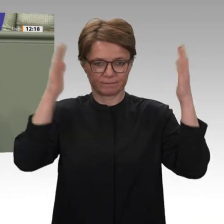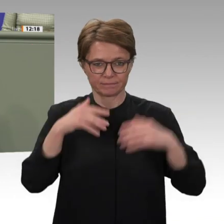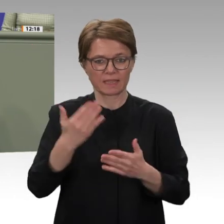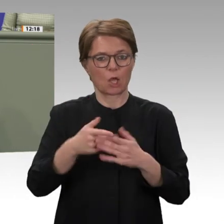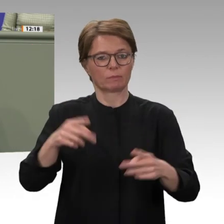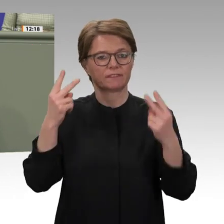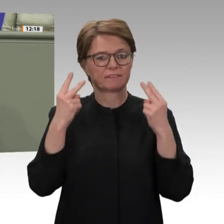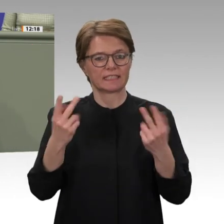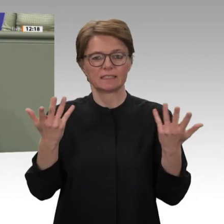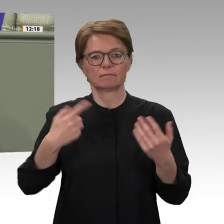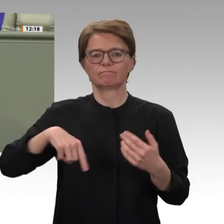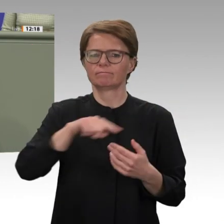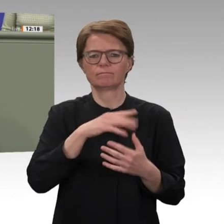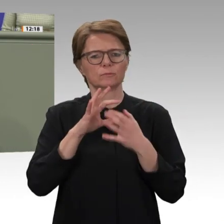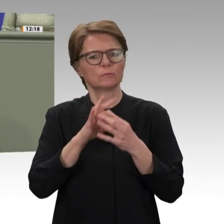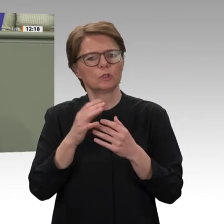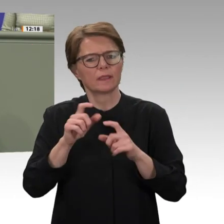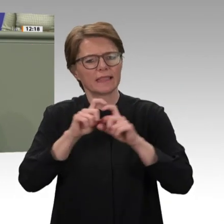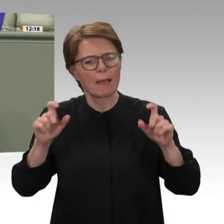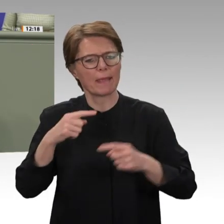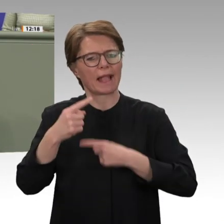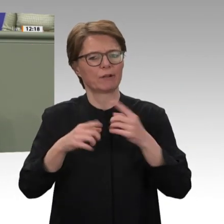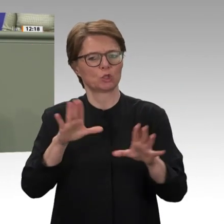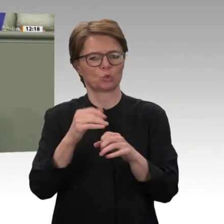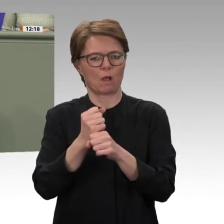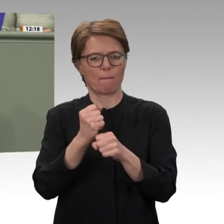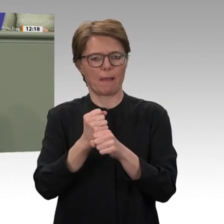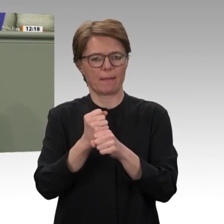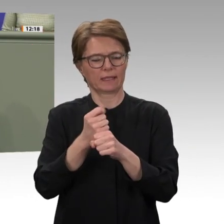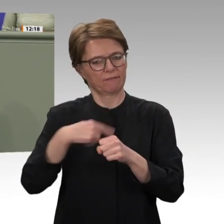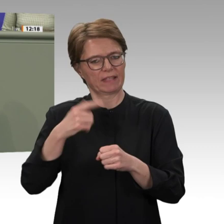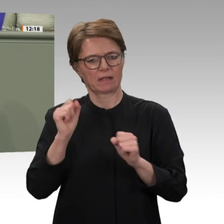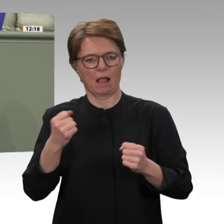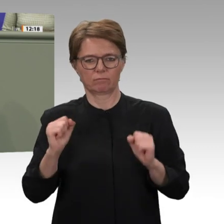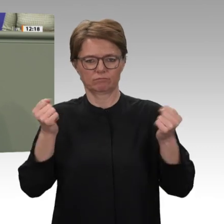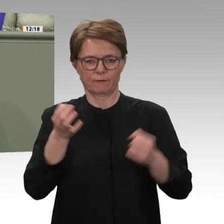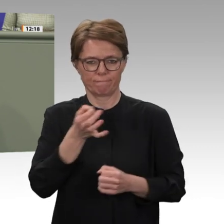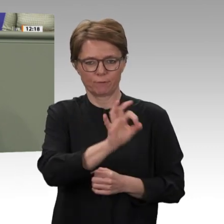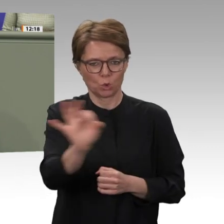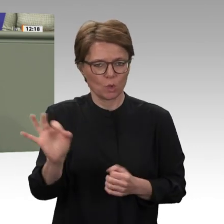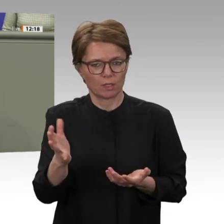richtig und notwendig war. Dafür gebührt den Soldatinnen und Soldaten im Einsatz